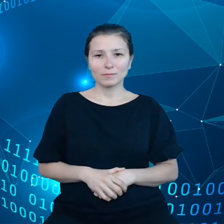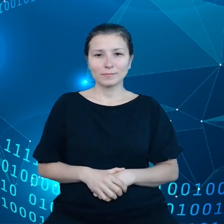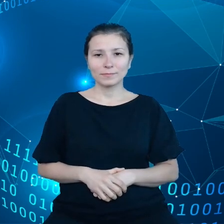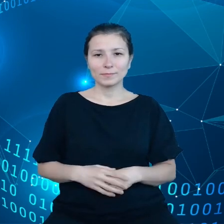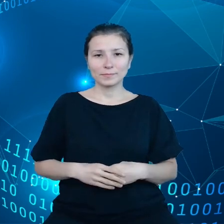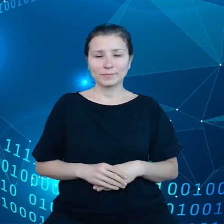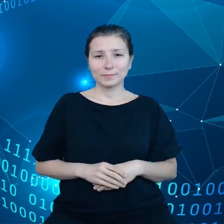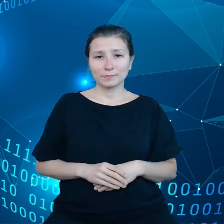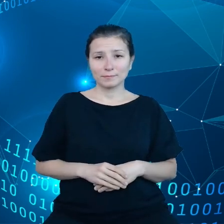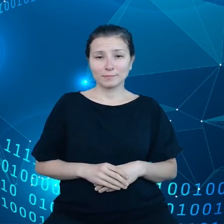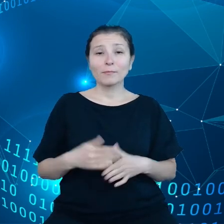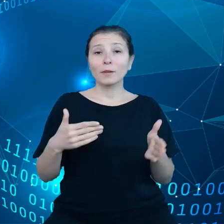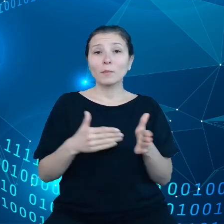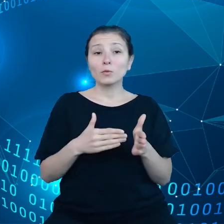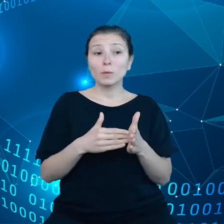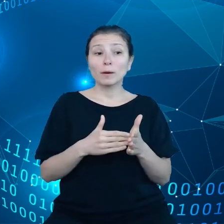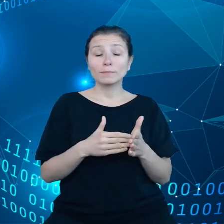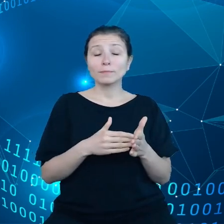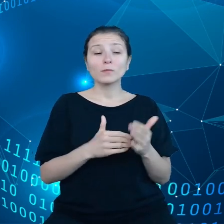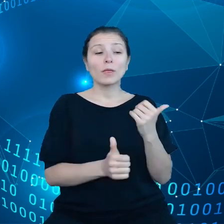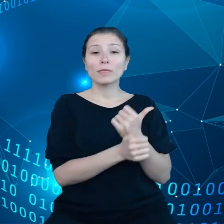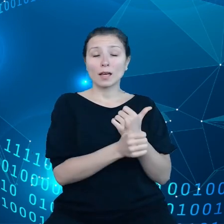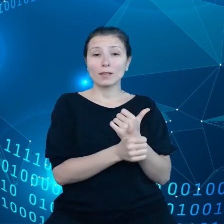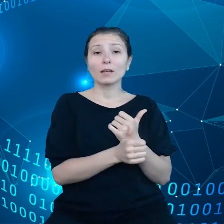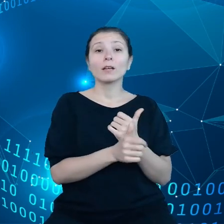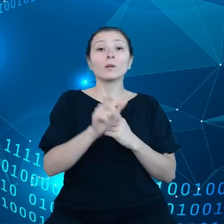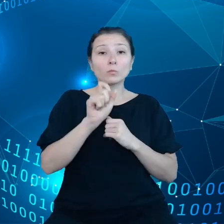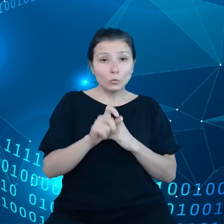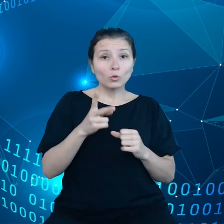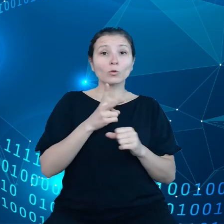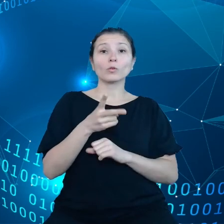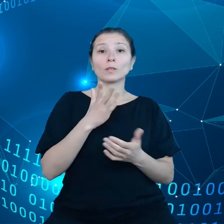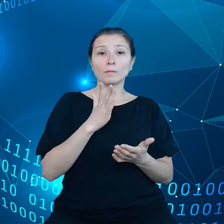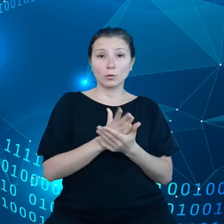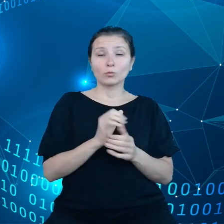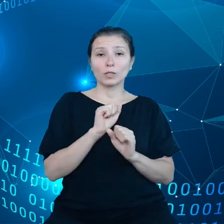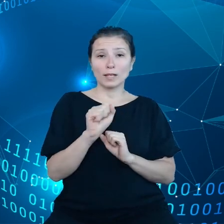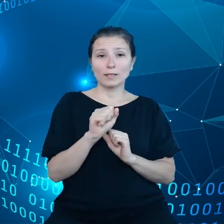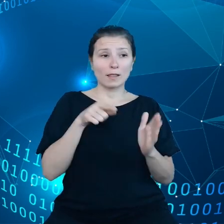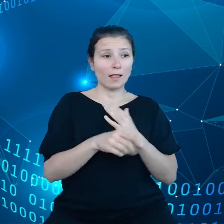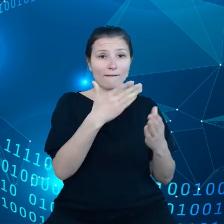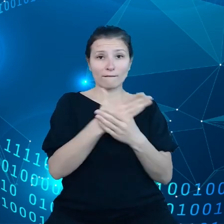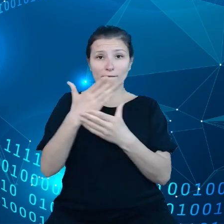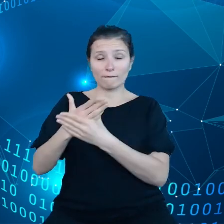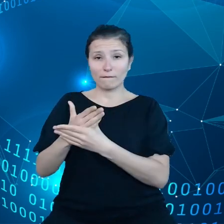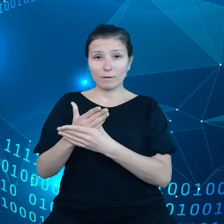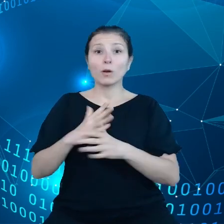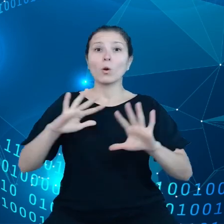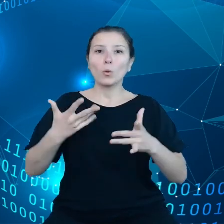Trzeba, żeby te dane, które są dostępne dla przedsiębiorców, były również neutralne klimatycznie.